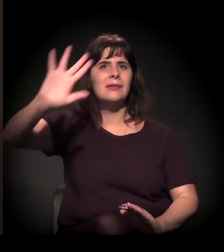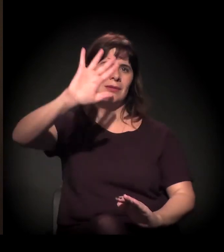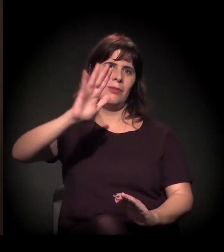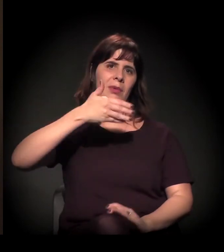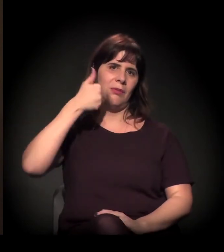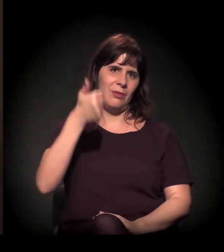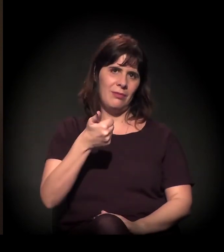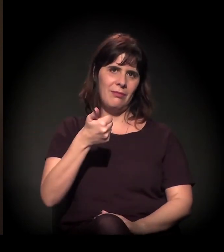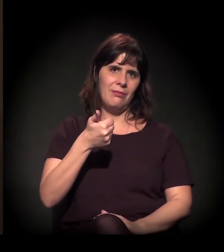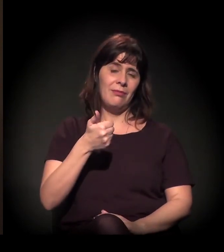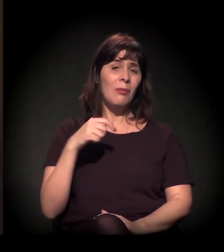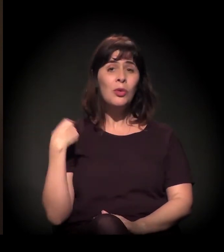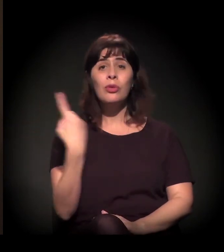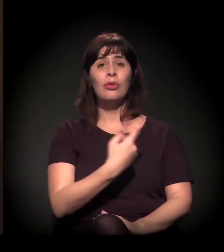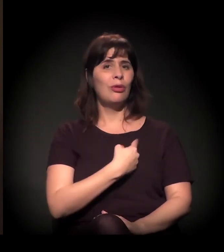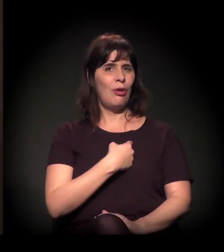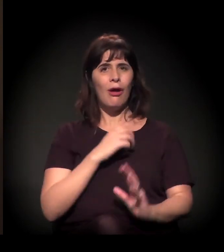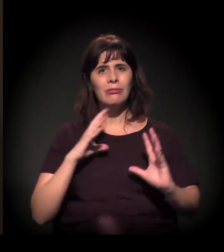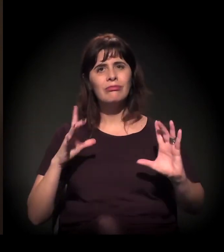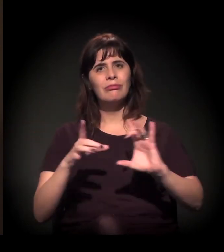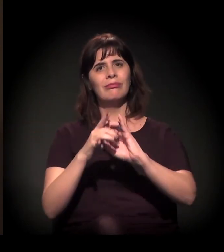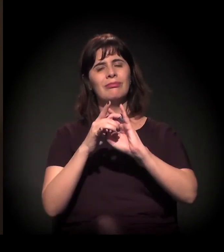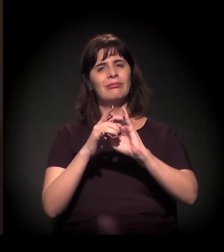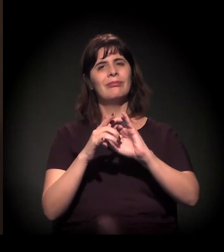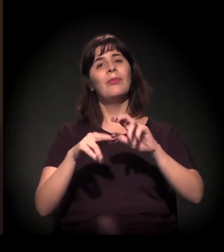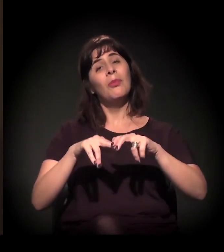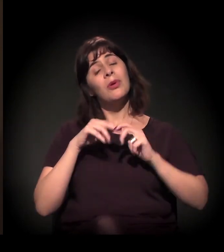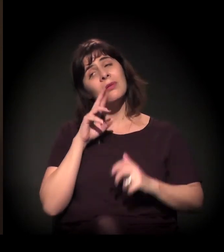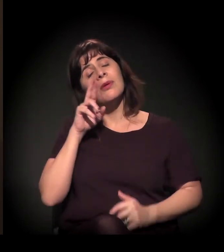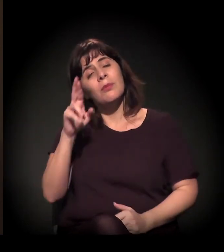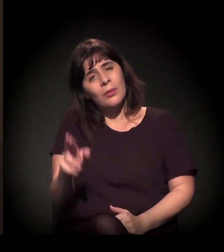Então essa é a minha resposta para a pergunta dela.